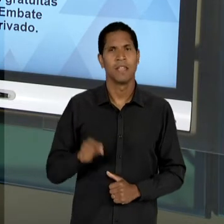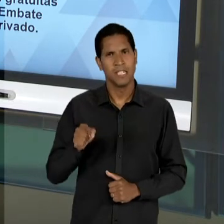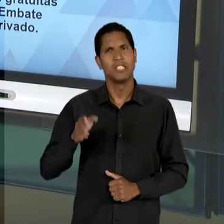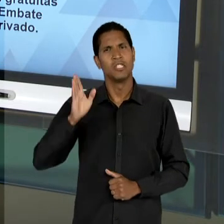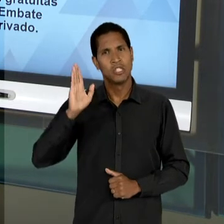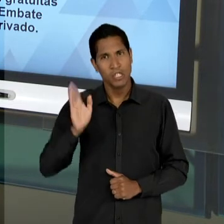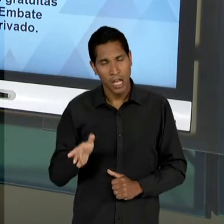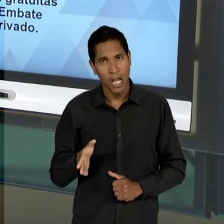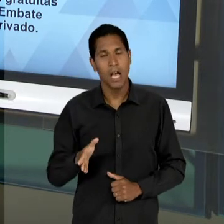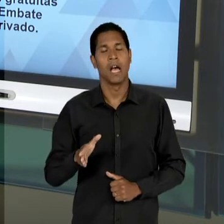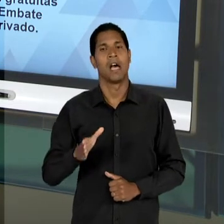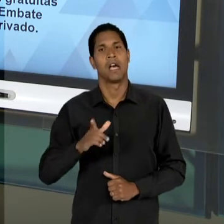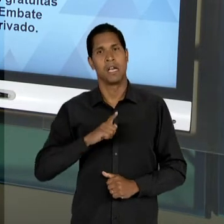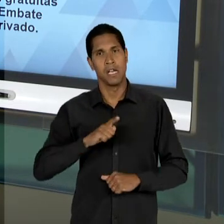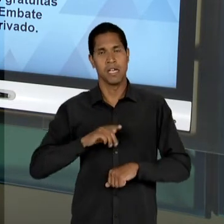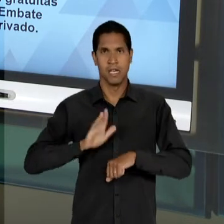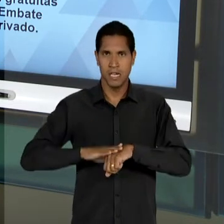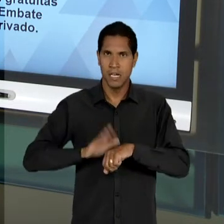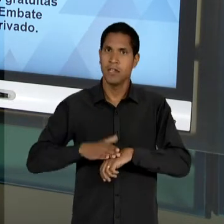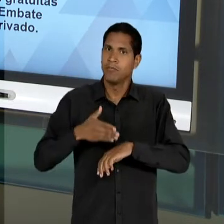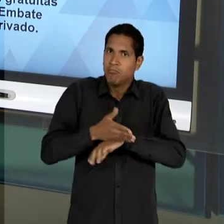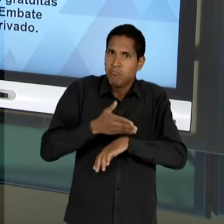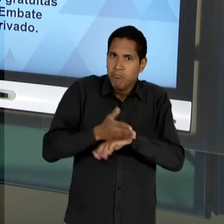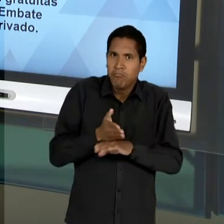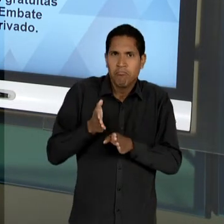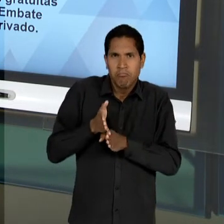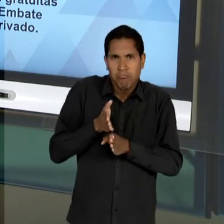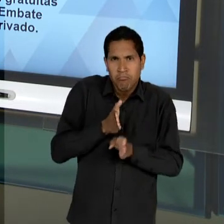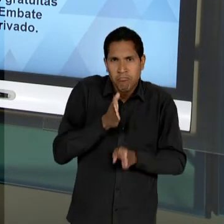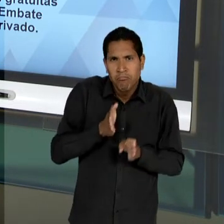DESTACADA NA DÉCADA DE 50 QUANDO ERA GOVERNADOR